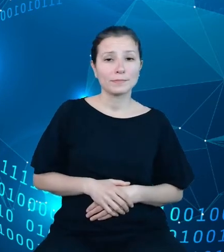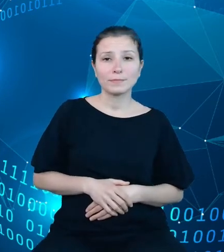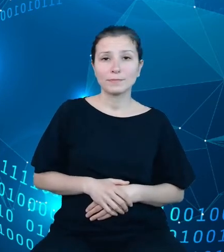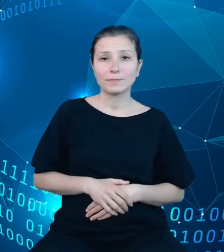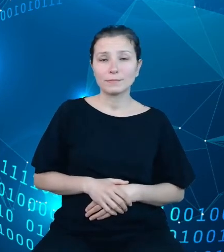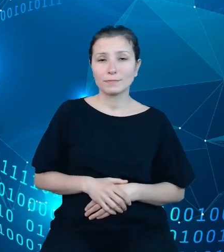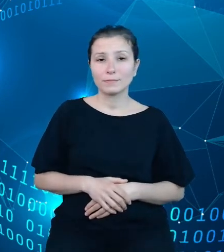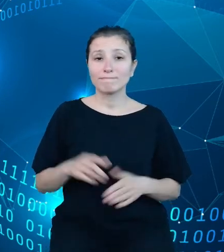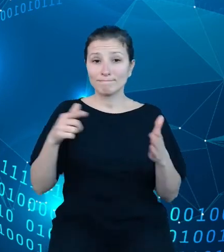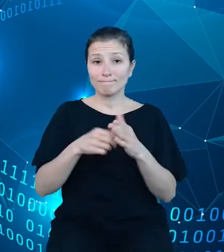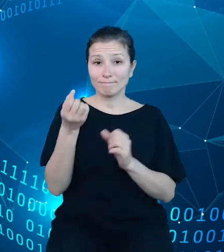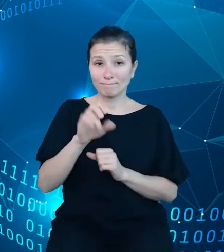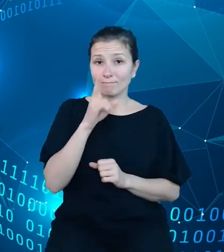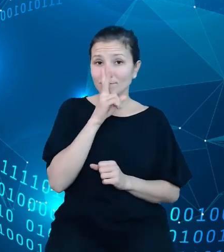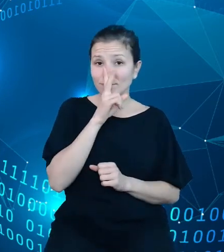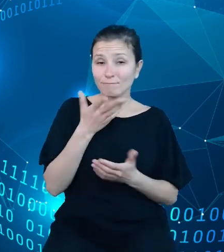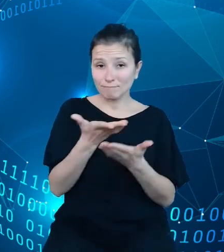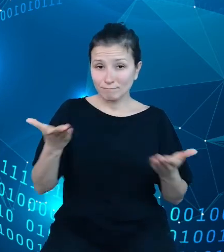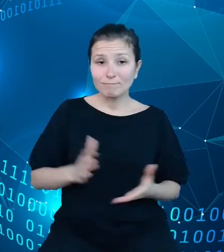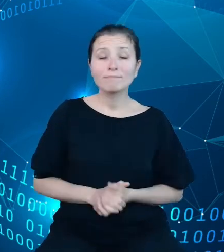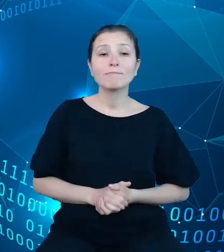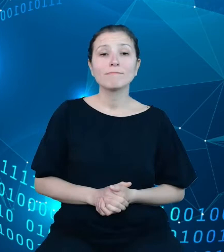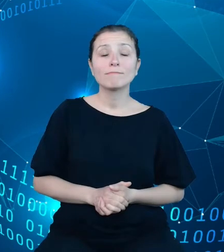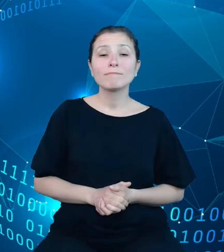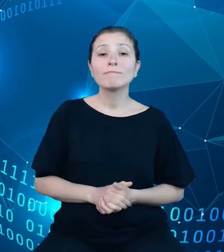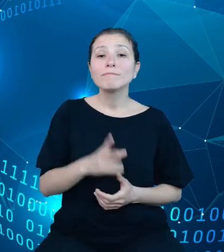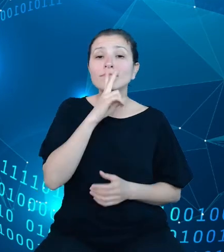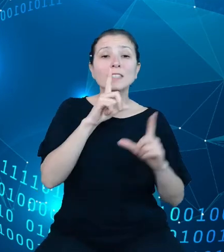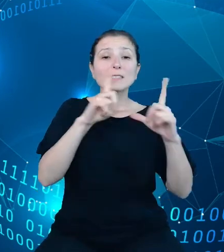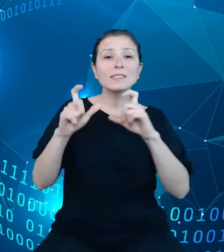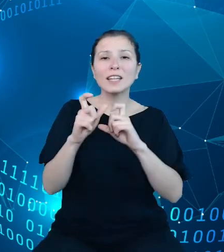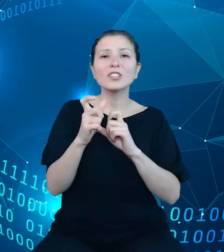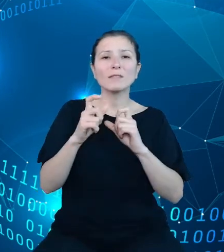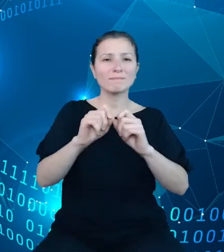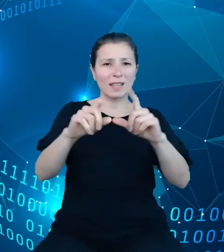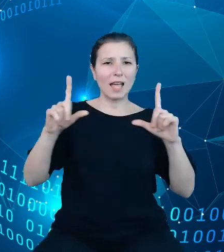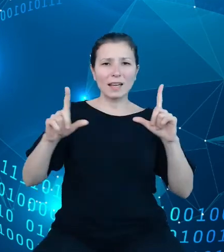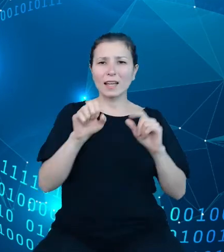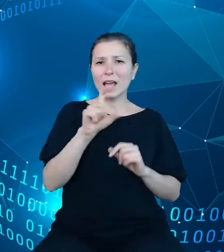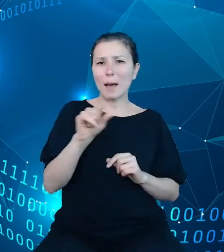widzicie Państwo zrzuty z ekranów naszego API. One sygnalizują zaledwie to, co